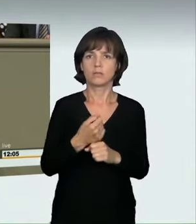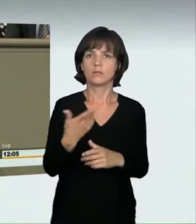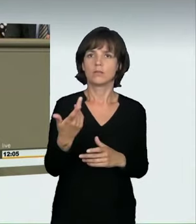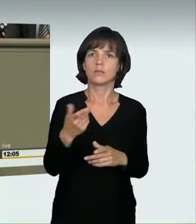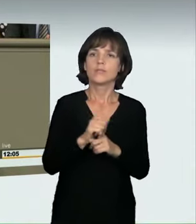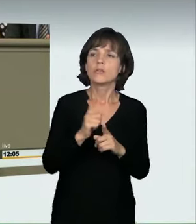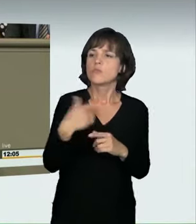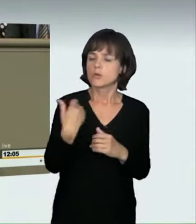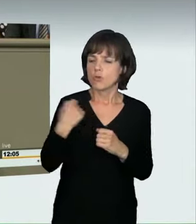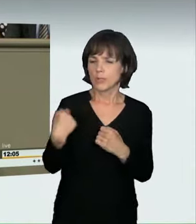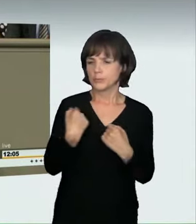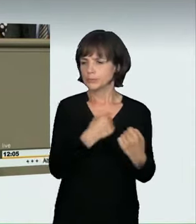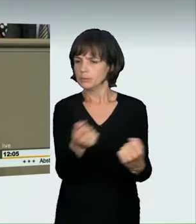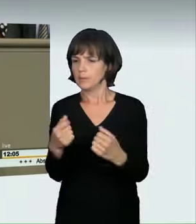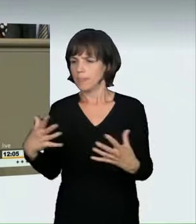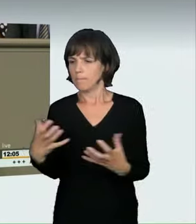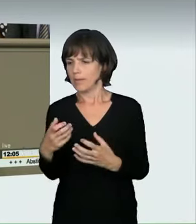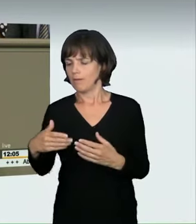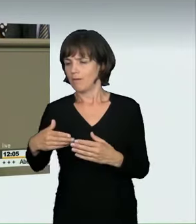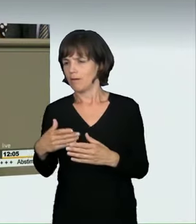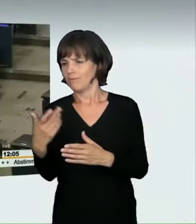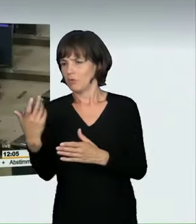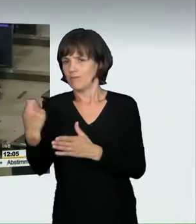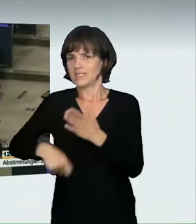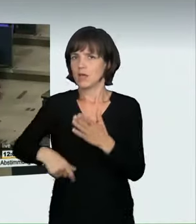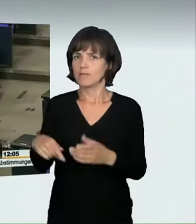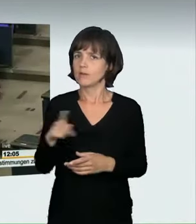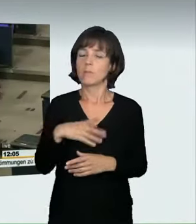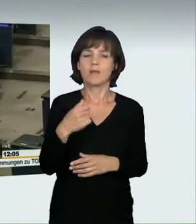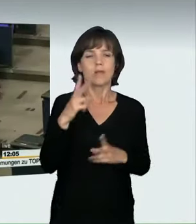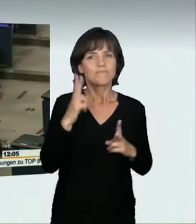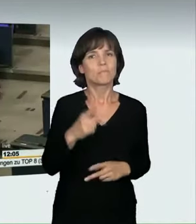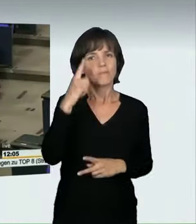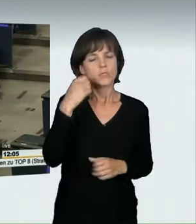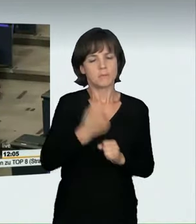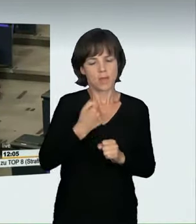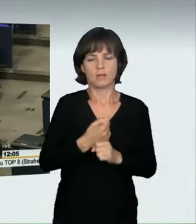die zu schnell zum Bäcker gefahren sind, wie Frau Künast gesagt hat. Ich denke, dass wir insgesamt Formulierungen gefunden haben,